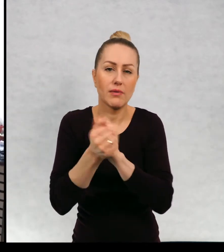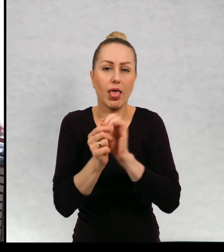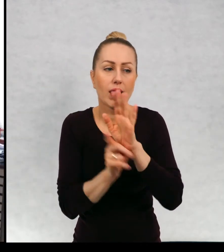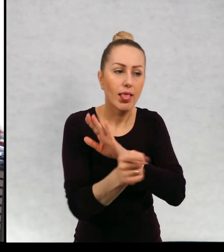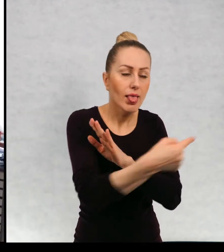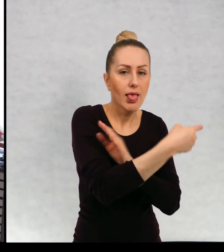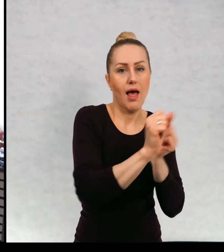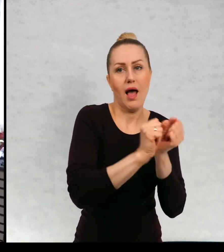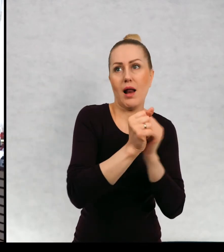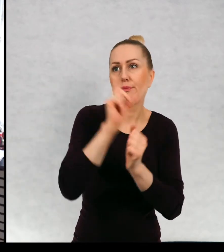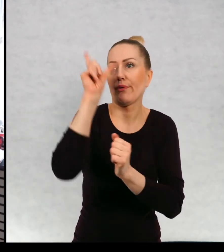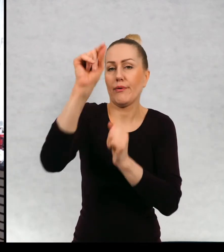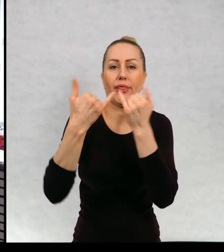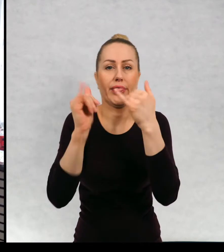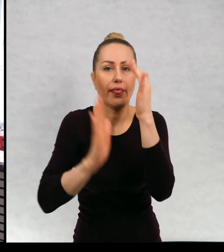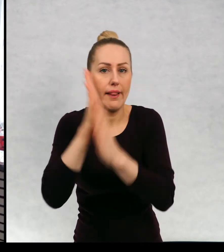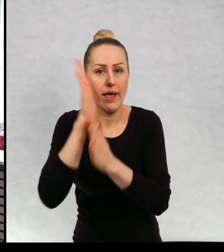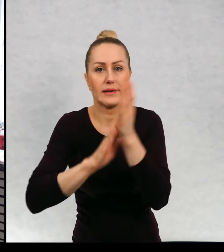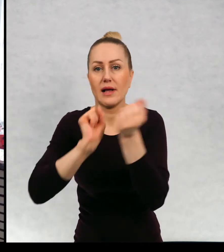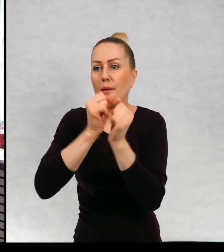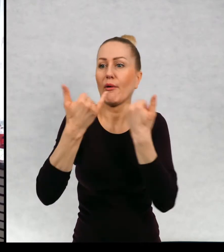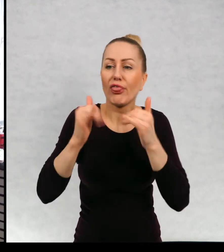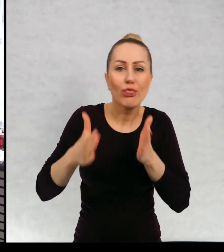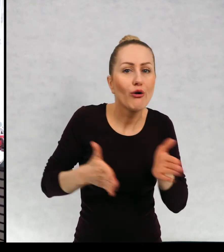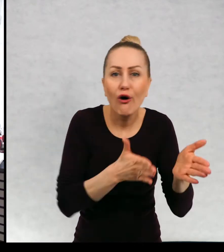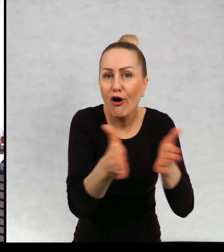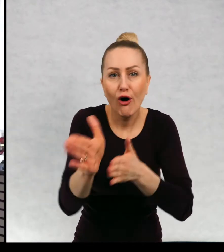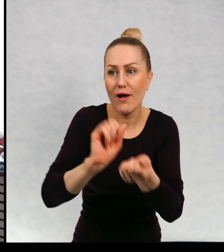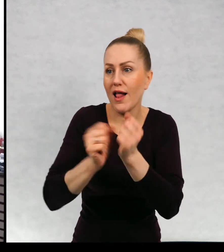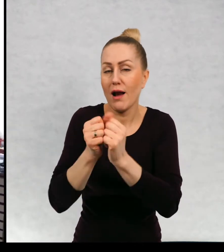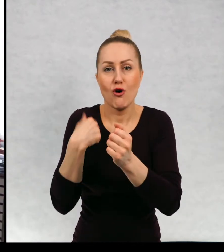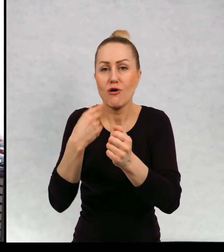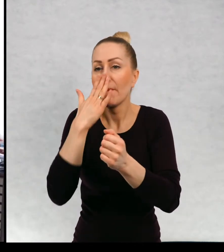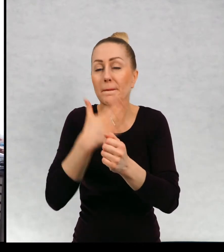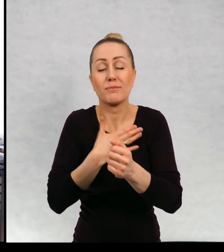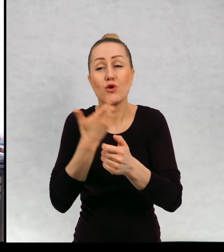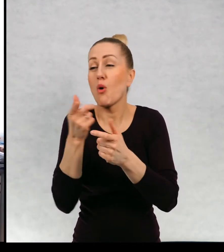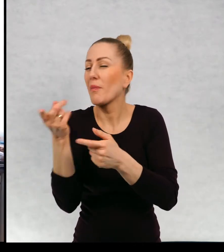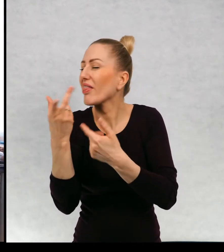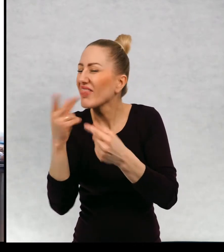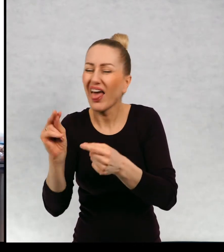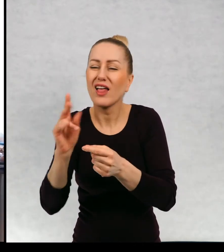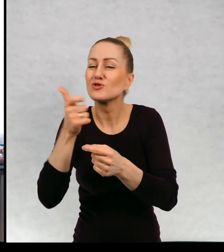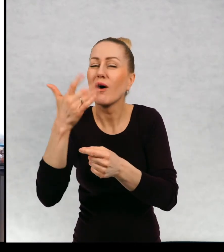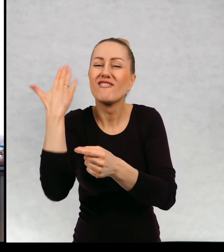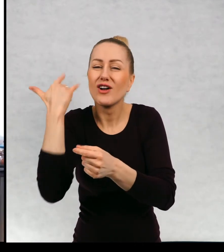do innego lasu albo inną ścieżką przez ten sam aas albo pójdziemy w drugą stronę niż zwykle.